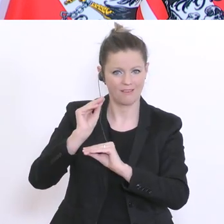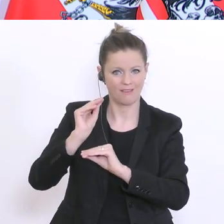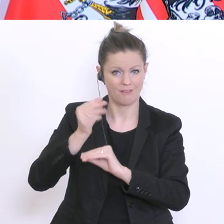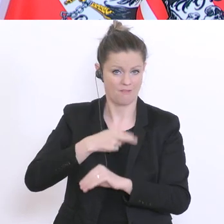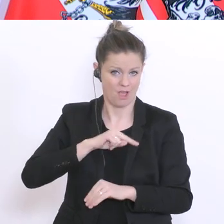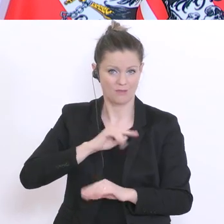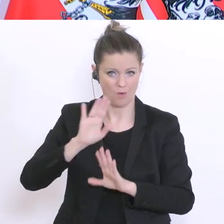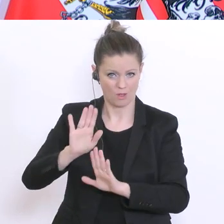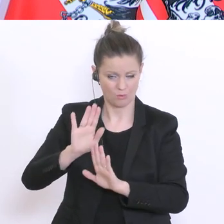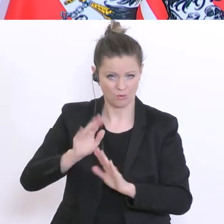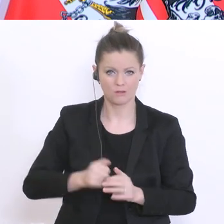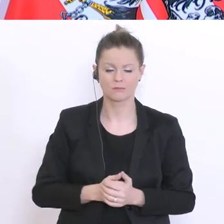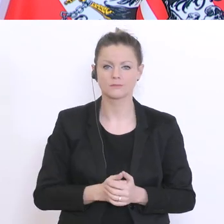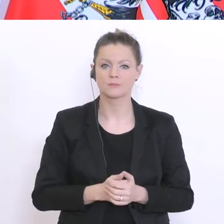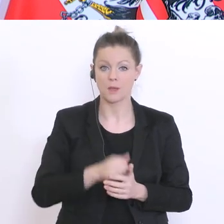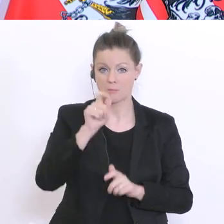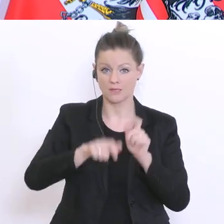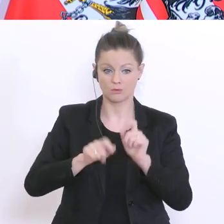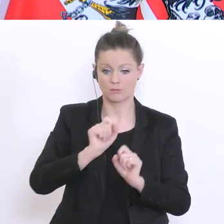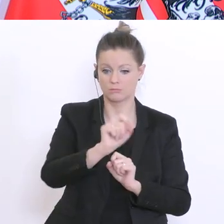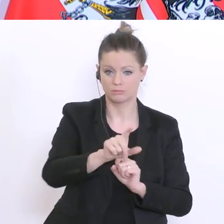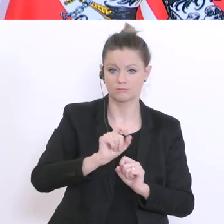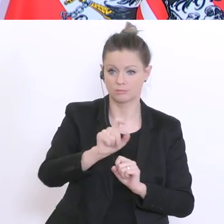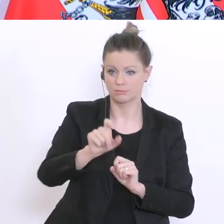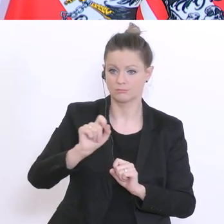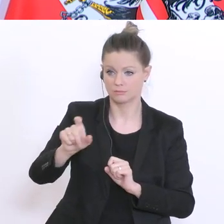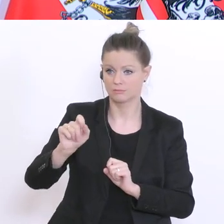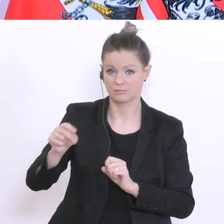Personen wurden angeschrieben und wurden eingeladen zu einer Mitarbeit. Wenn sie